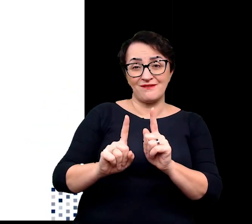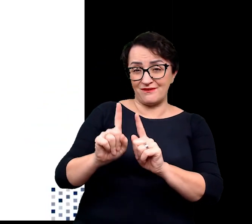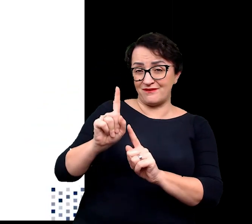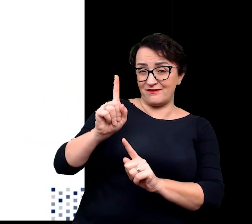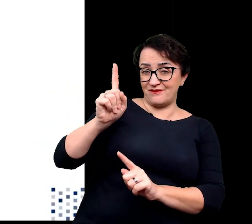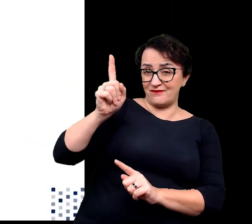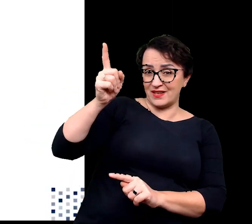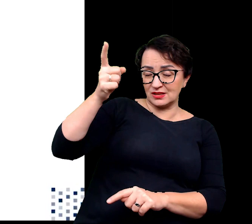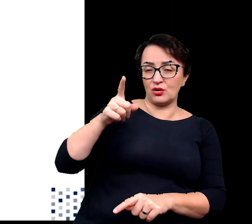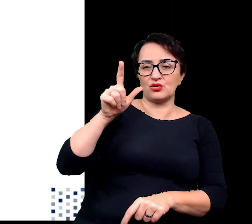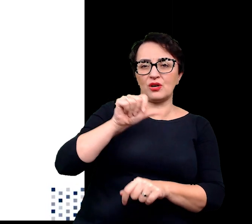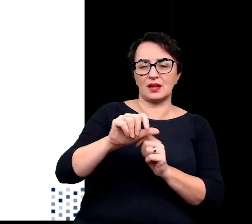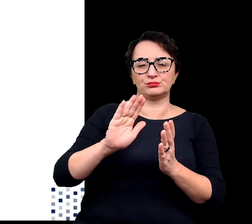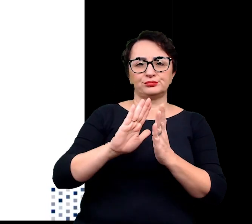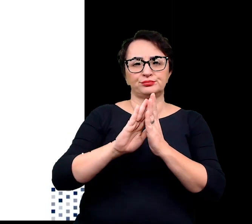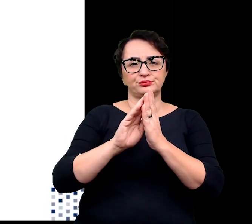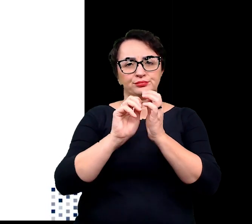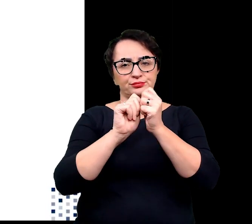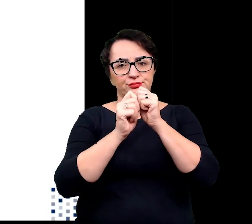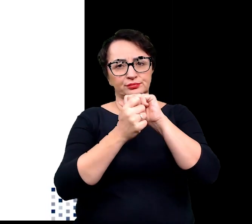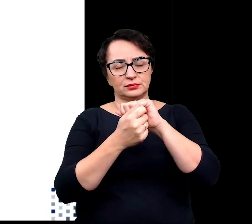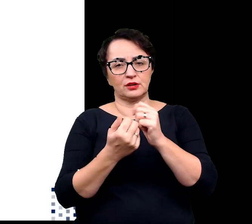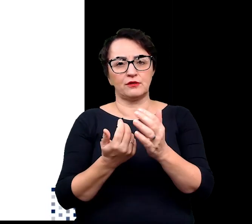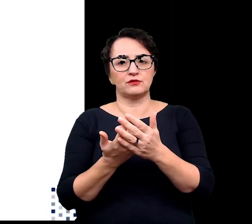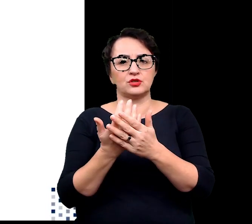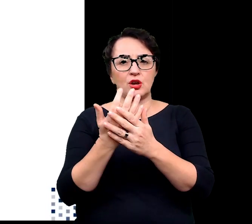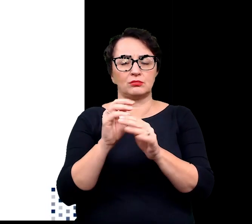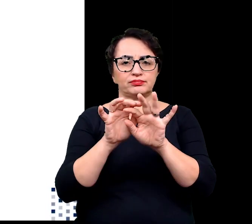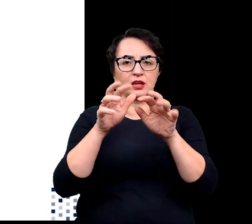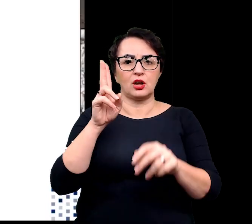wykazują tendencję do przechodzenia na wzrost klonowy.